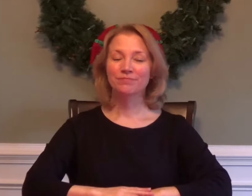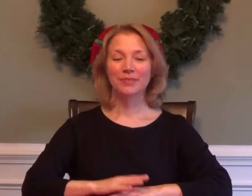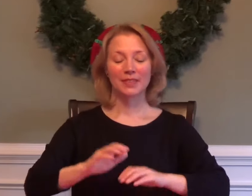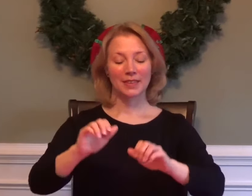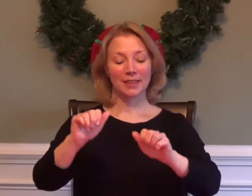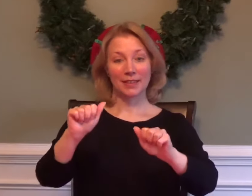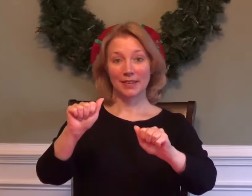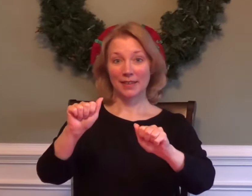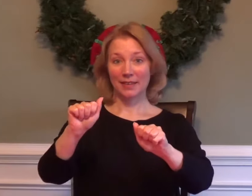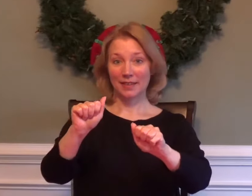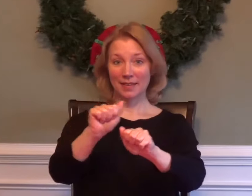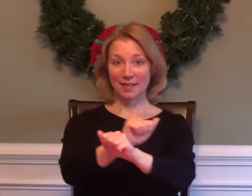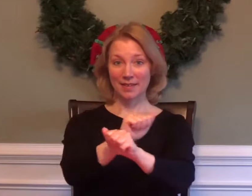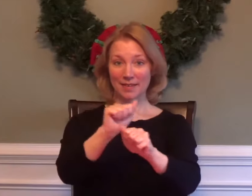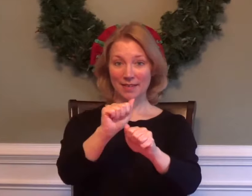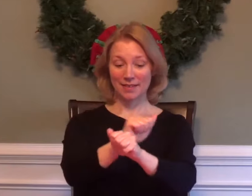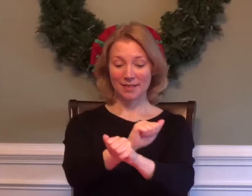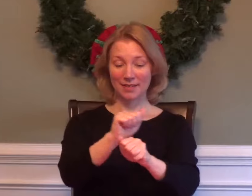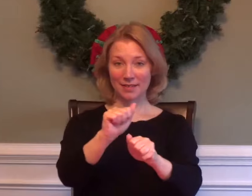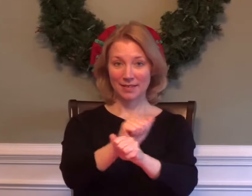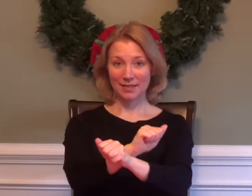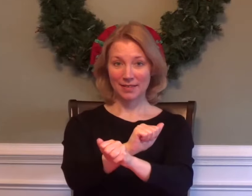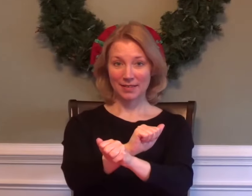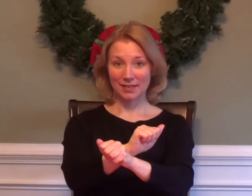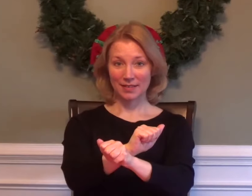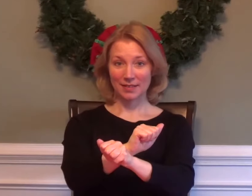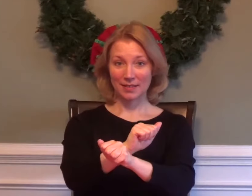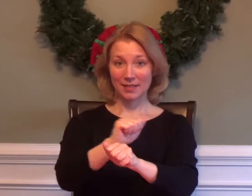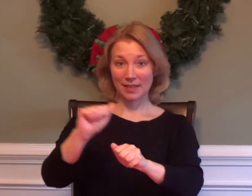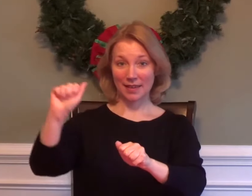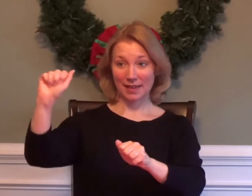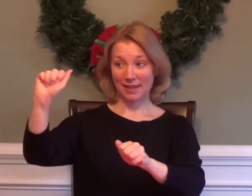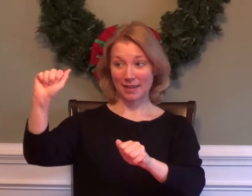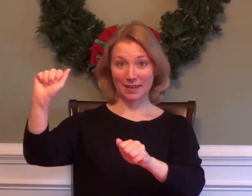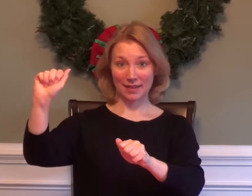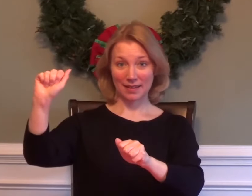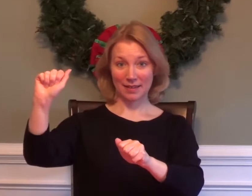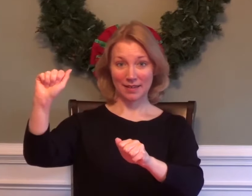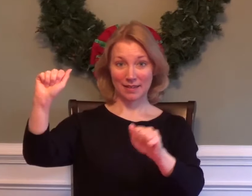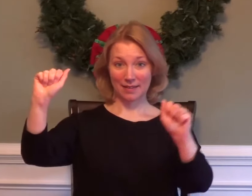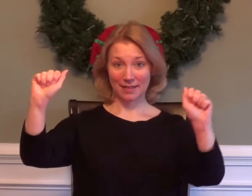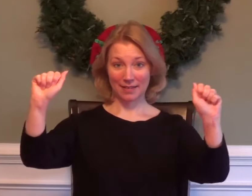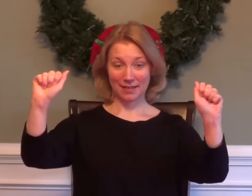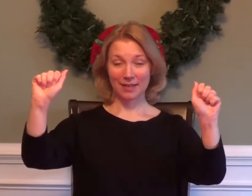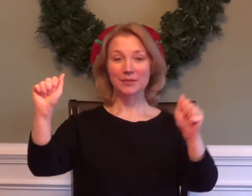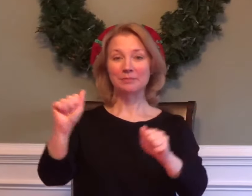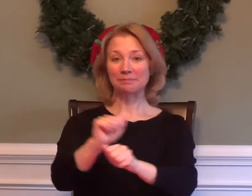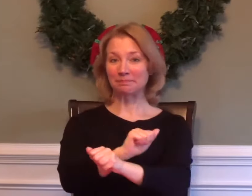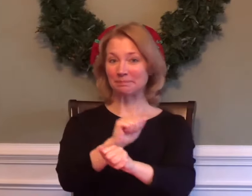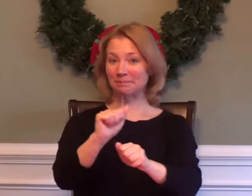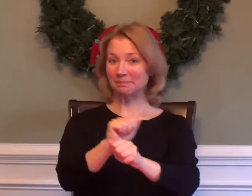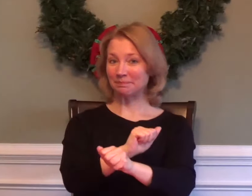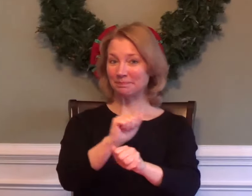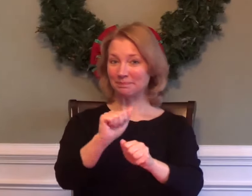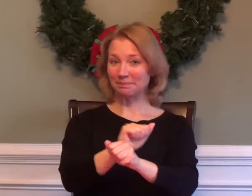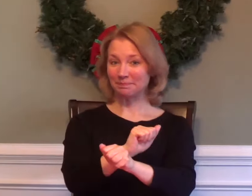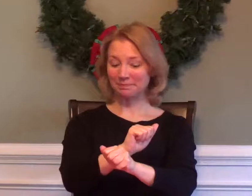ALGEBRA